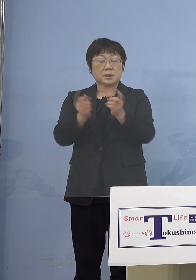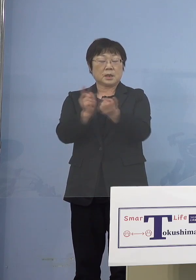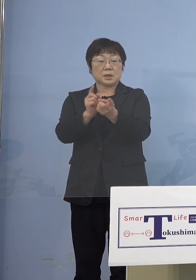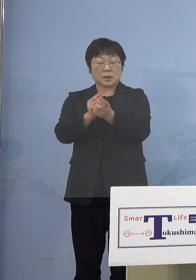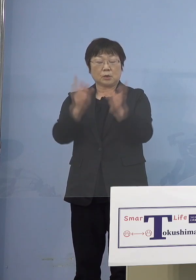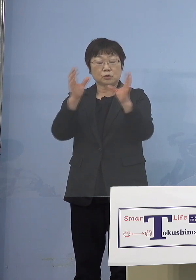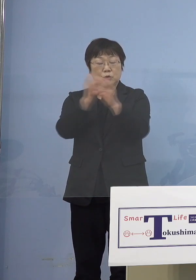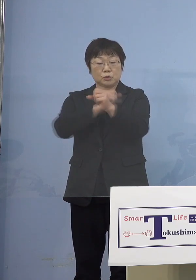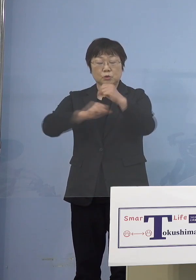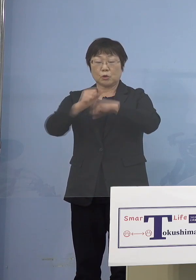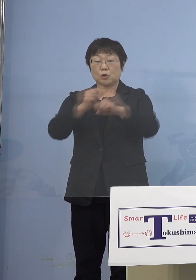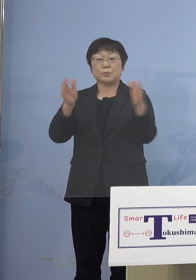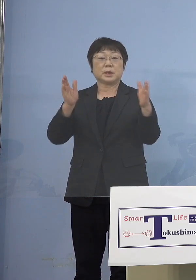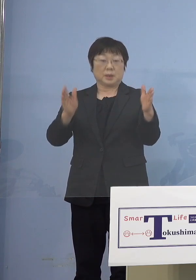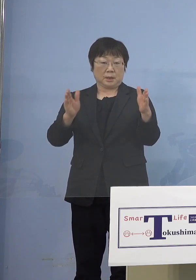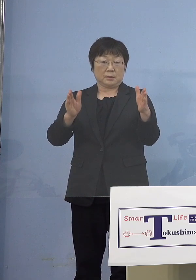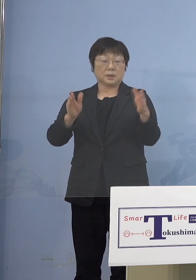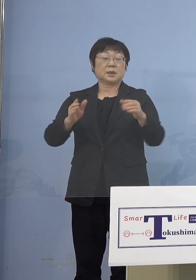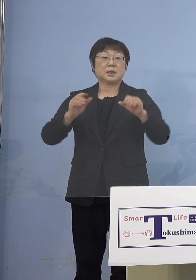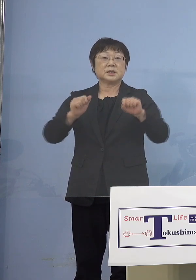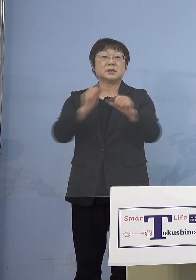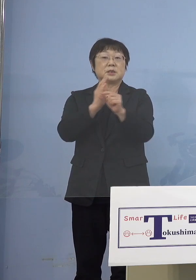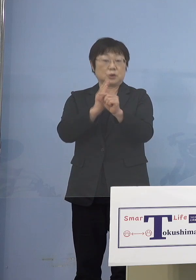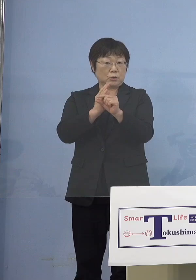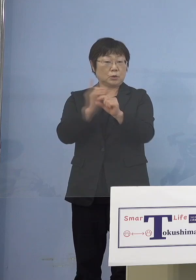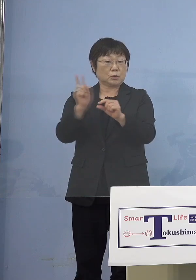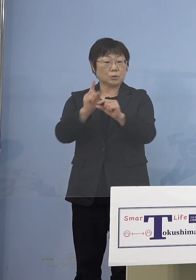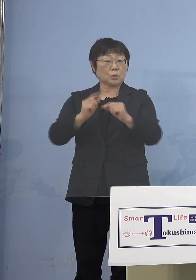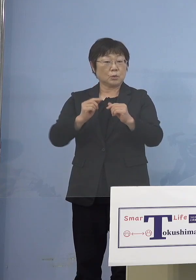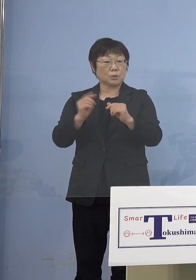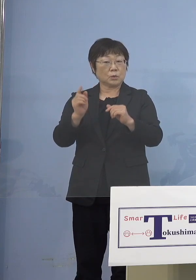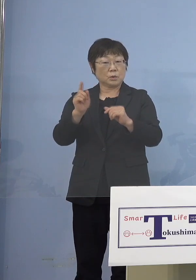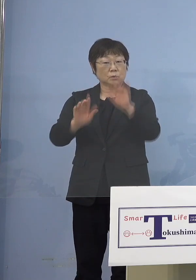実施されていて実際にどの程度 進んでいるのかが